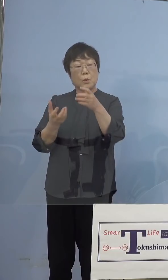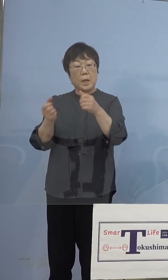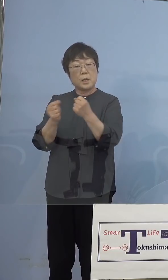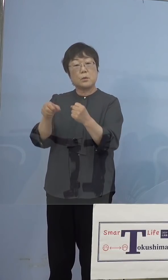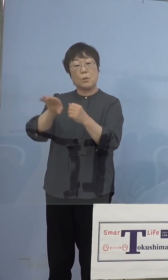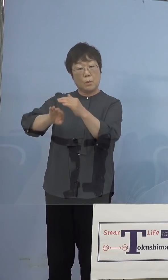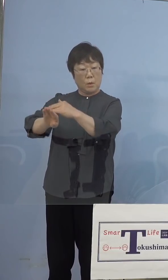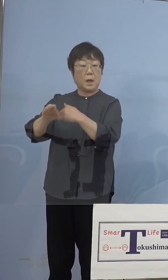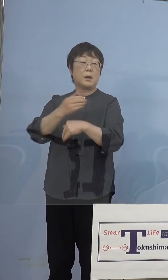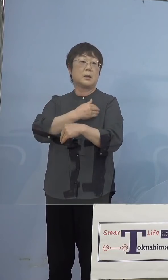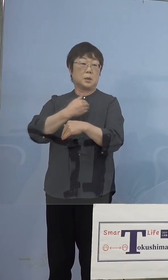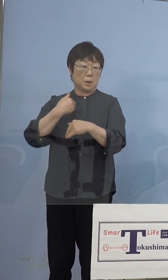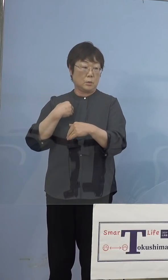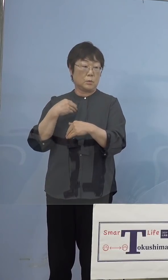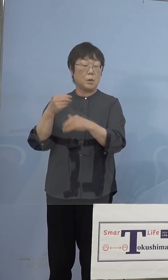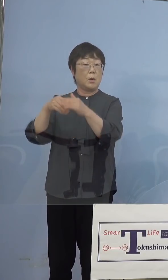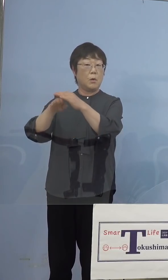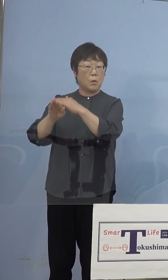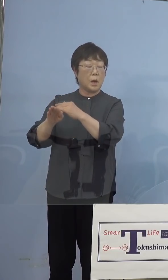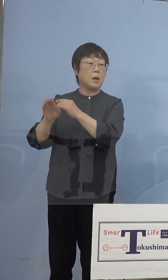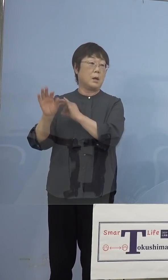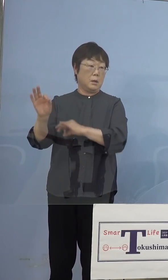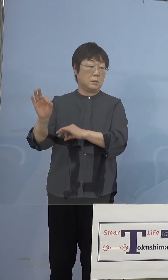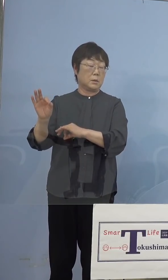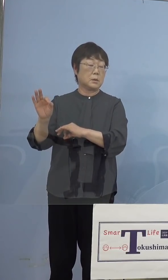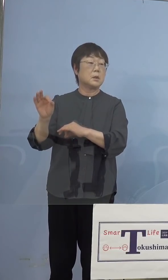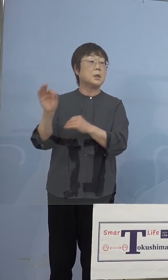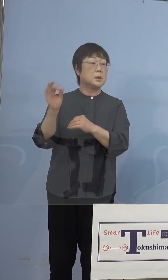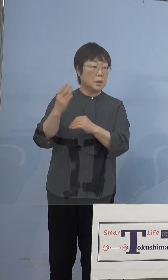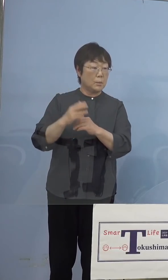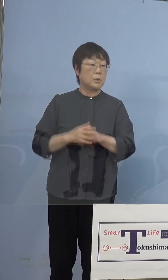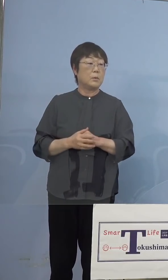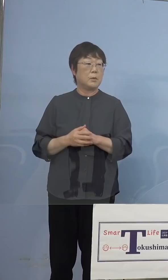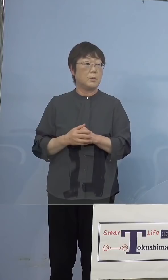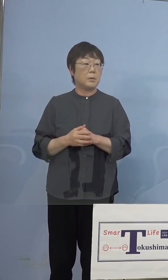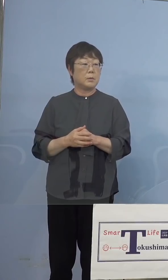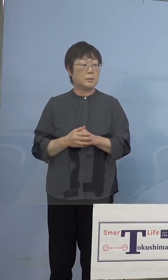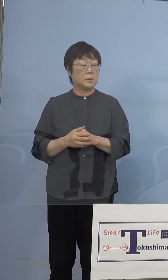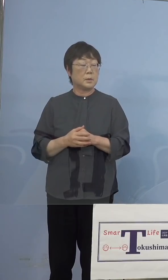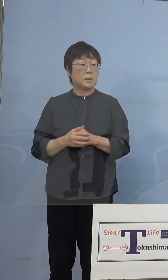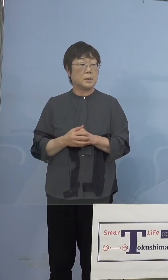保管をしていくことは可能と、 ただバイアルの途中で、さあできるかどうか